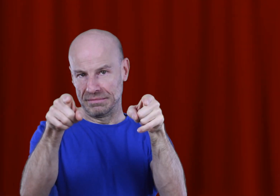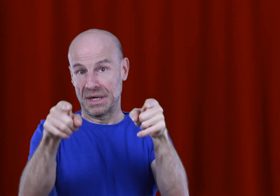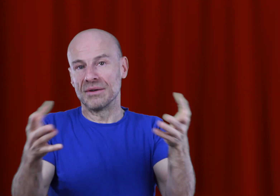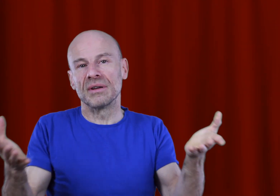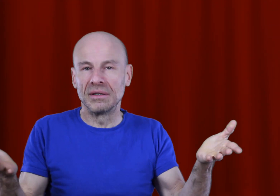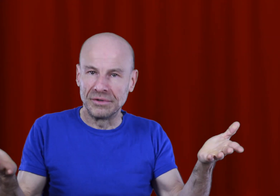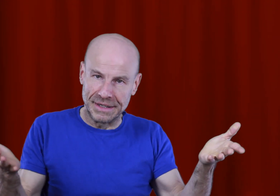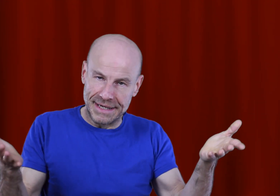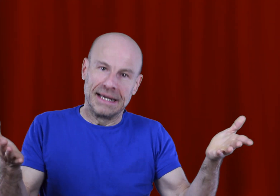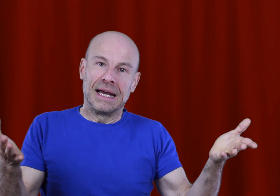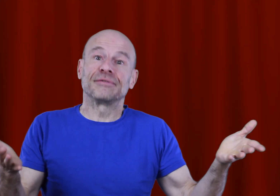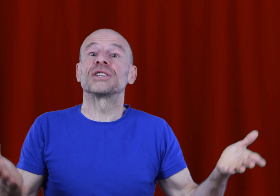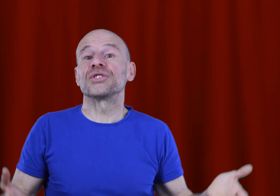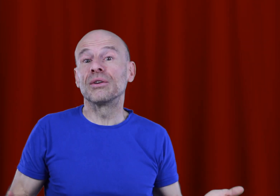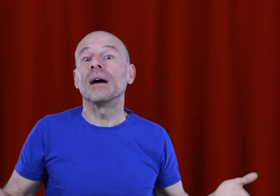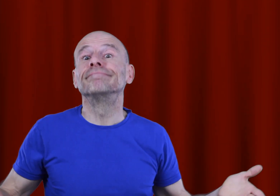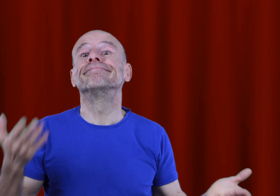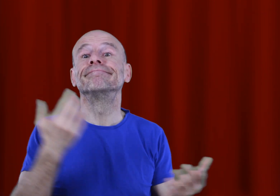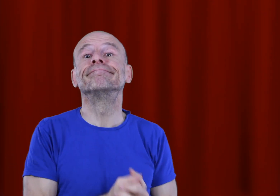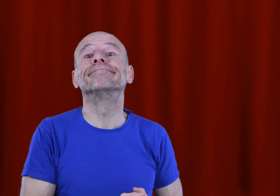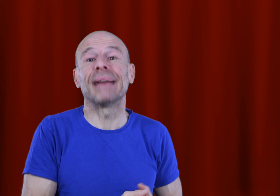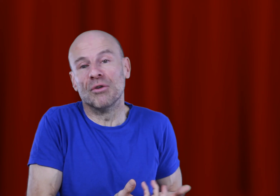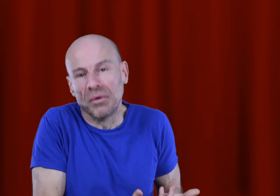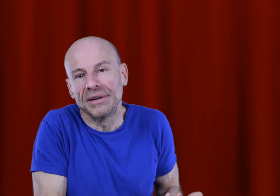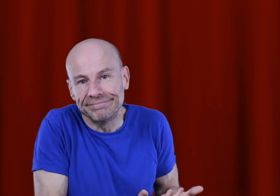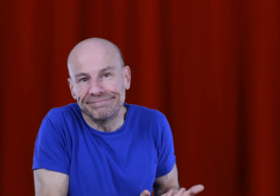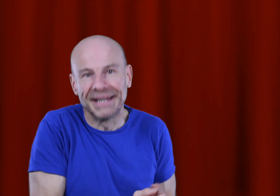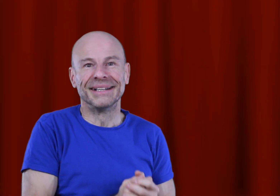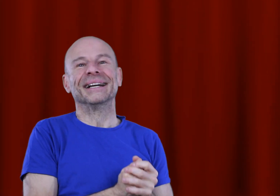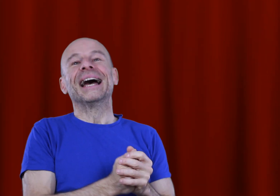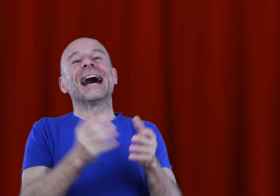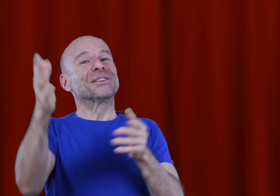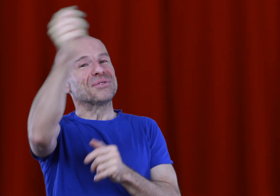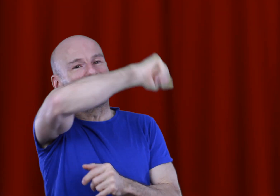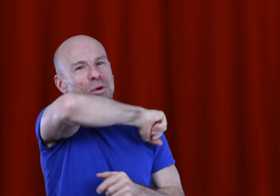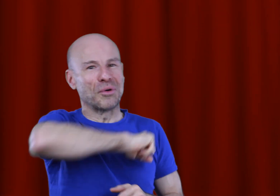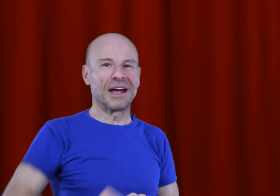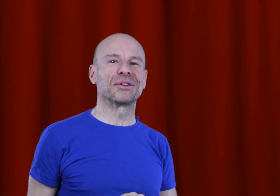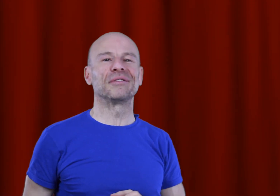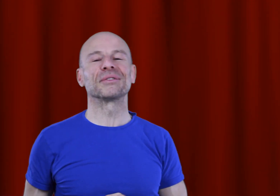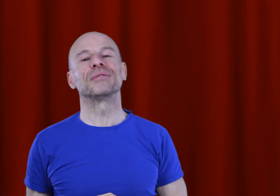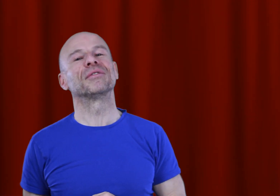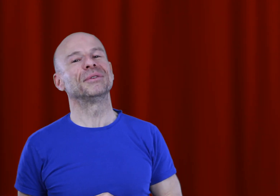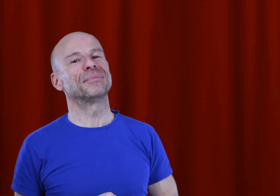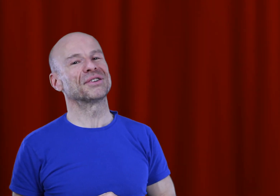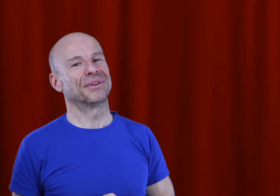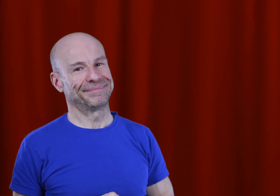monde est le seul que vous connaissiez, afin de changer devinez quoi? LE monde! À tout de suite pour créer votre vie en seulement 20 minutes par jour!